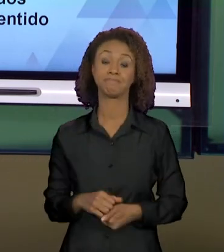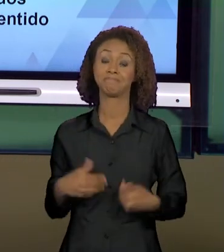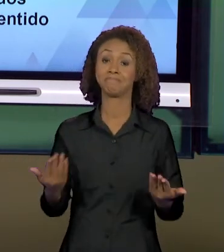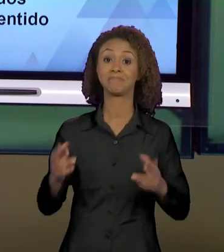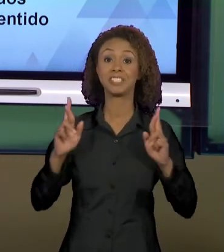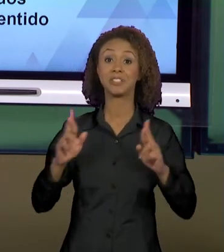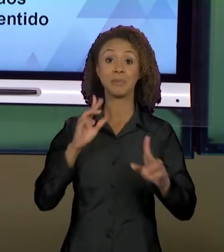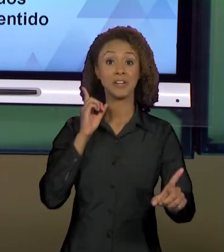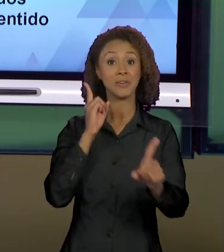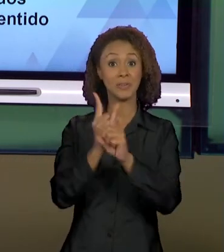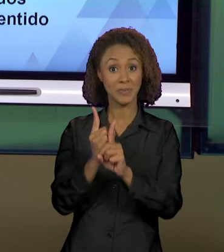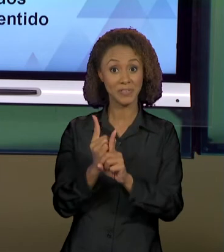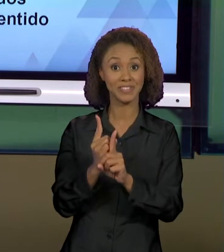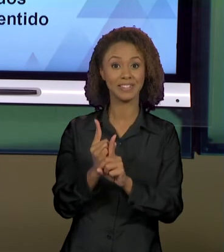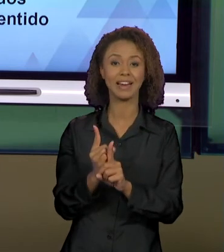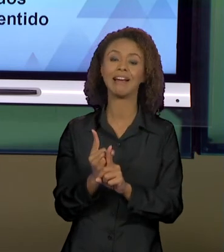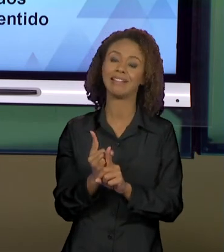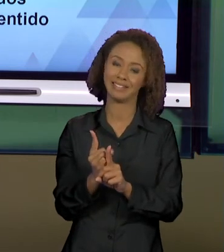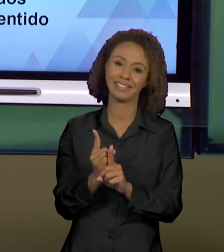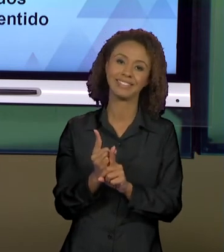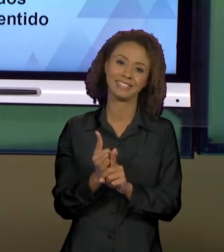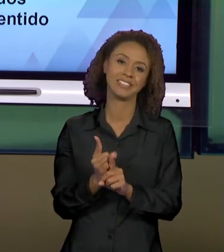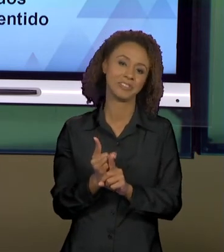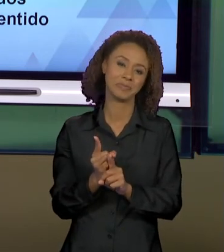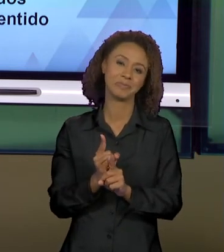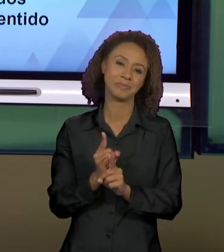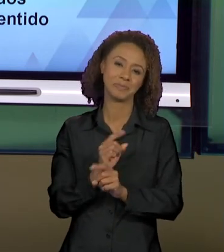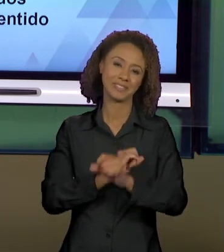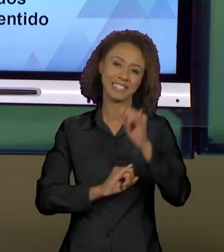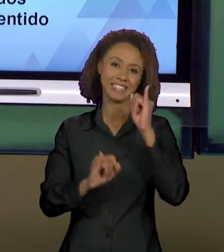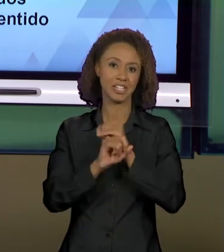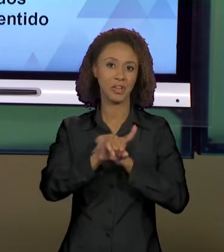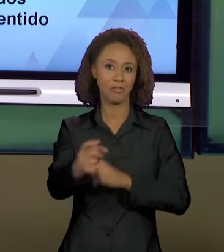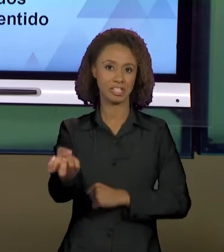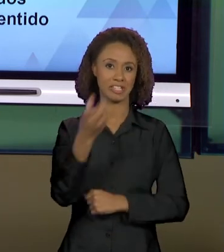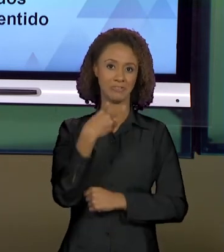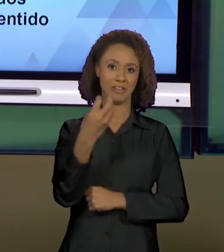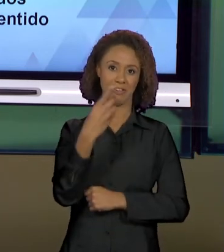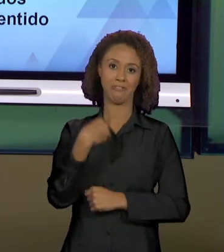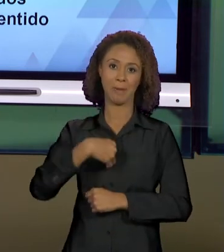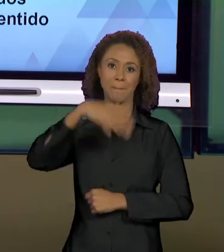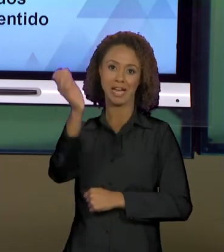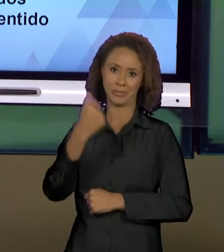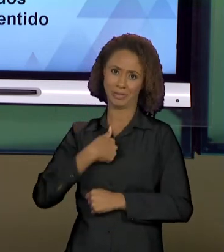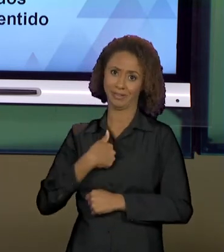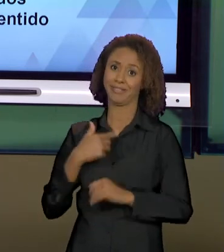ENTÃO, MESMO QUE VIRTUALMENTE, VOCÊS ME VEEM MUITO MAIS DO QUE EU CONSIGO VÊ-LOS, OBVIAMENTE,